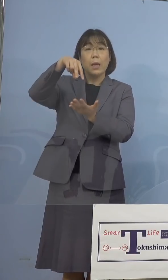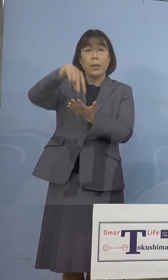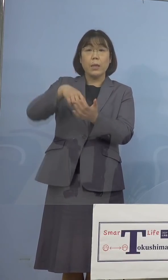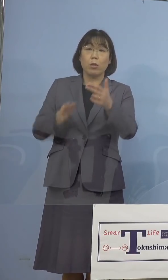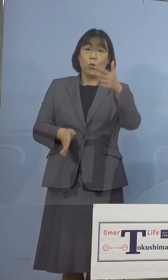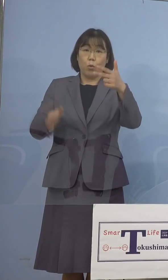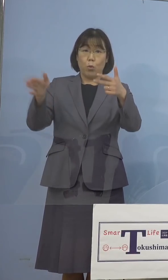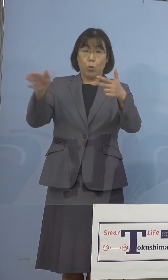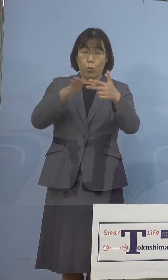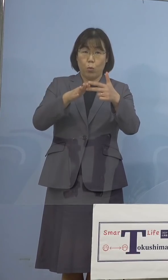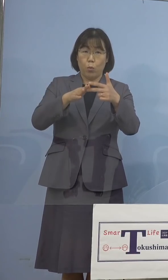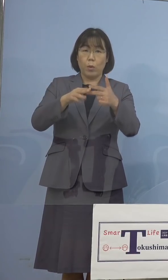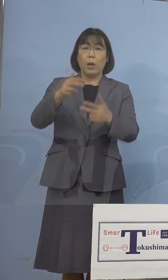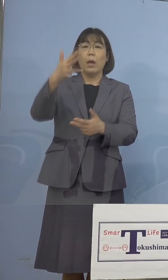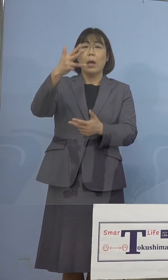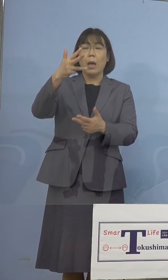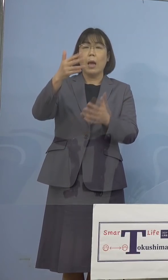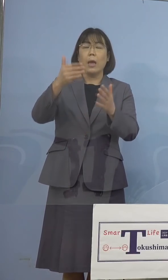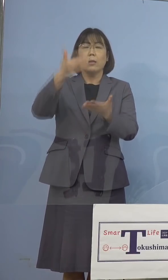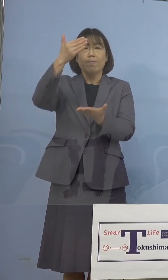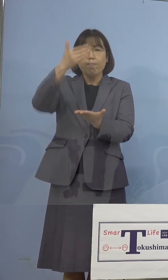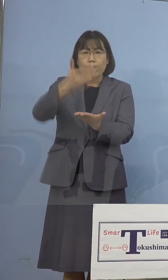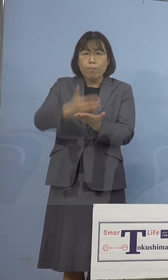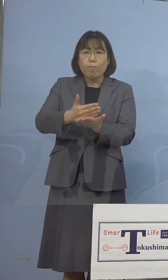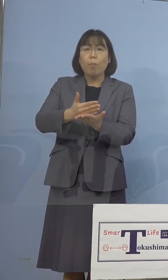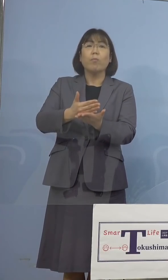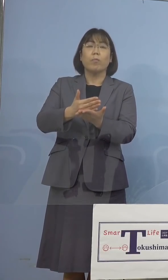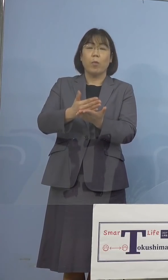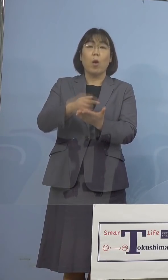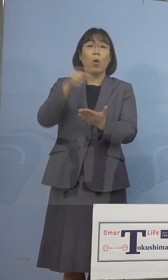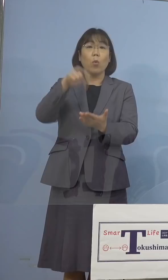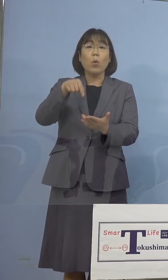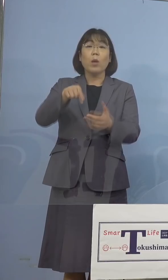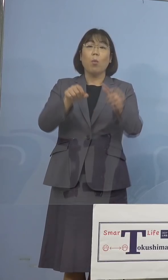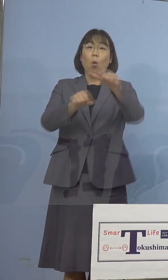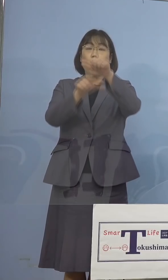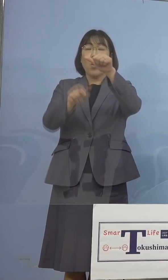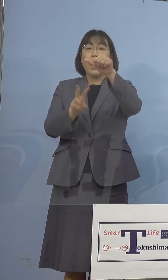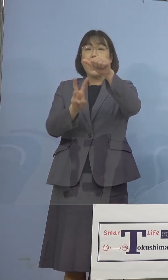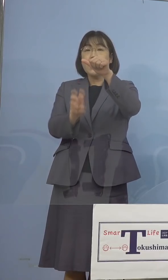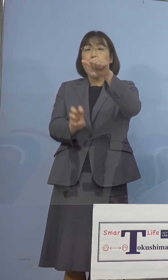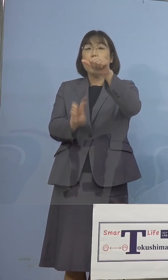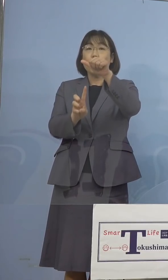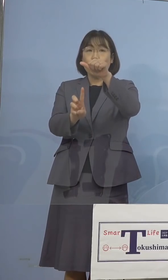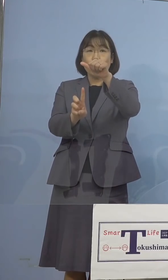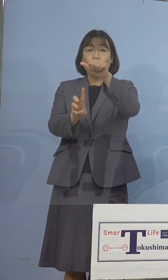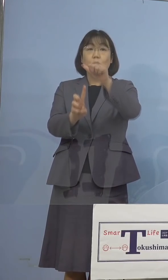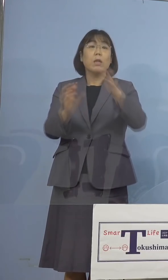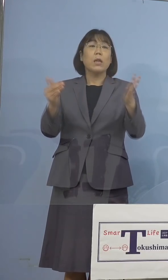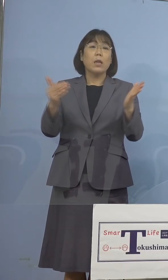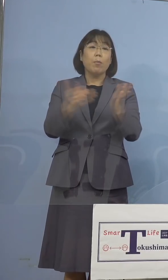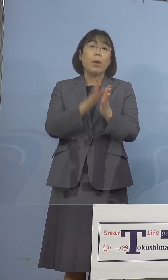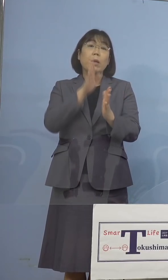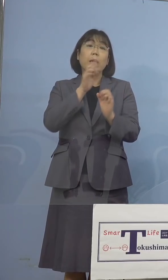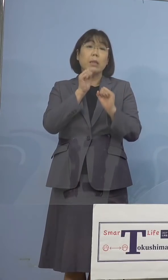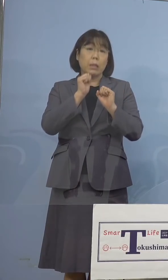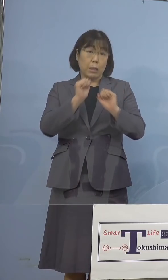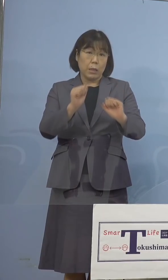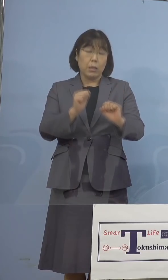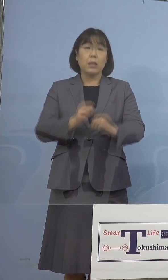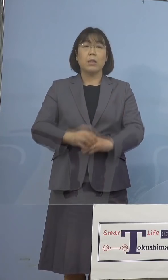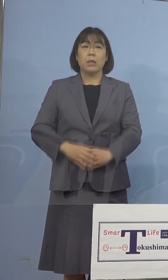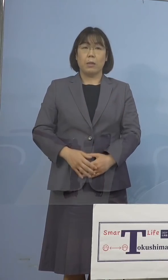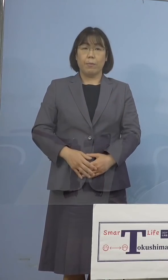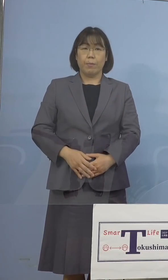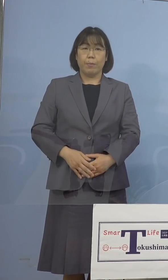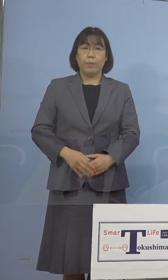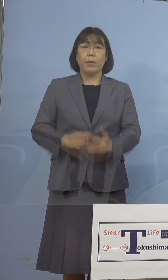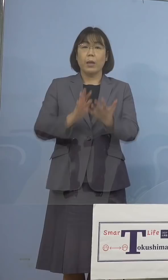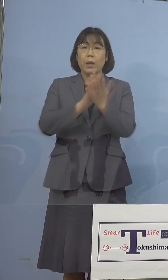20時以降の休館、5月31日まで実施している ところでありますので、県民の皆様方